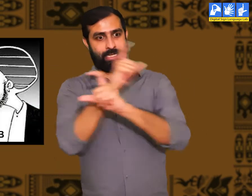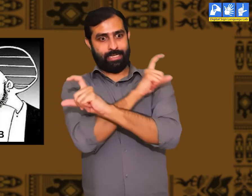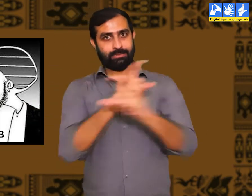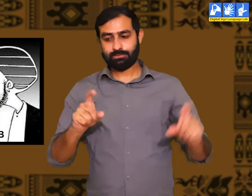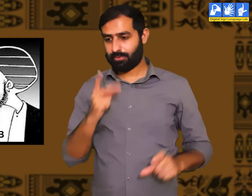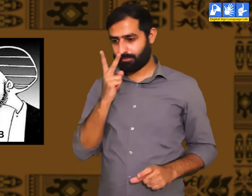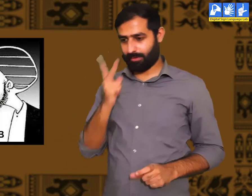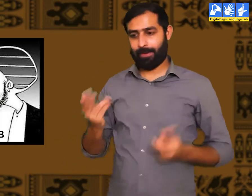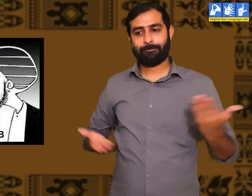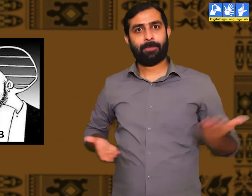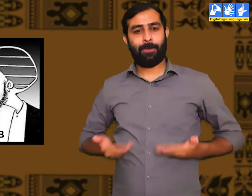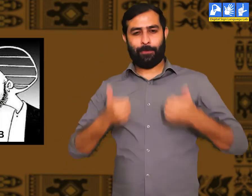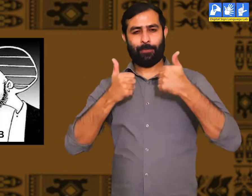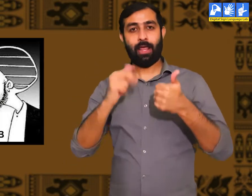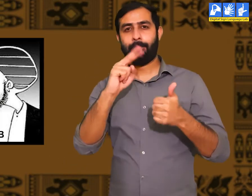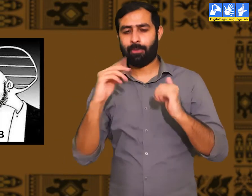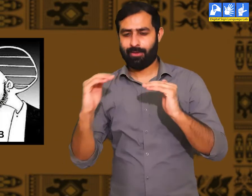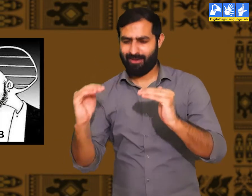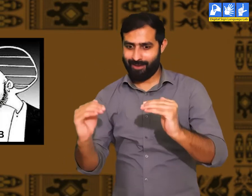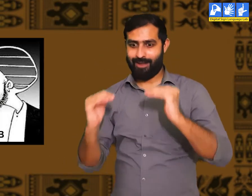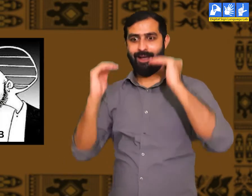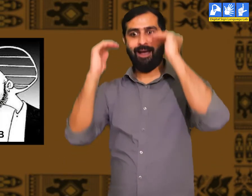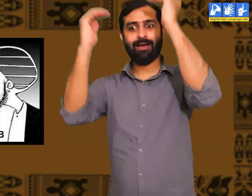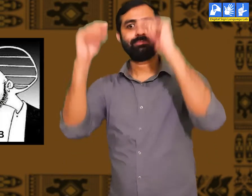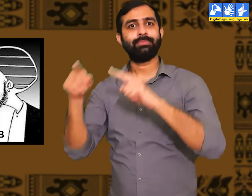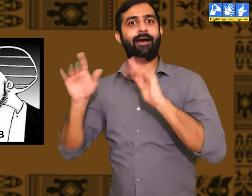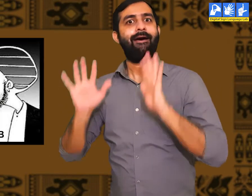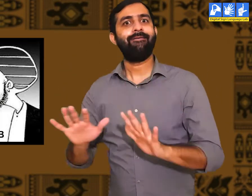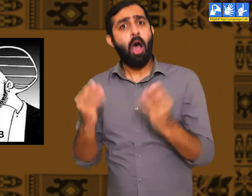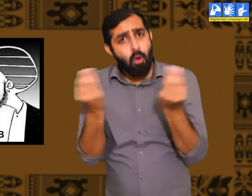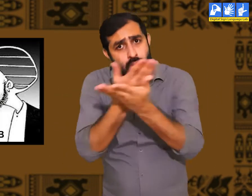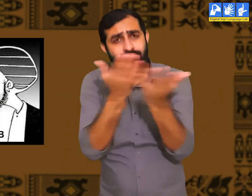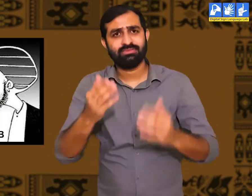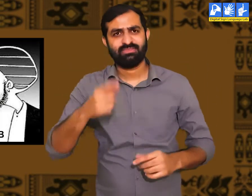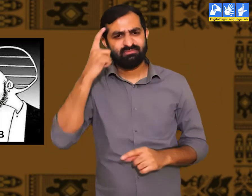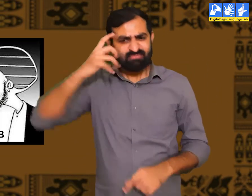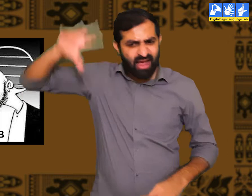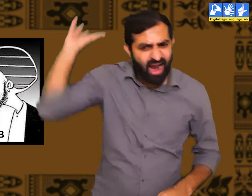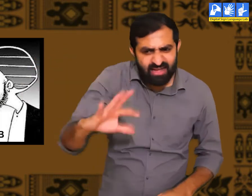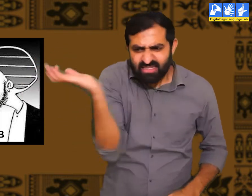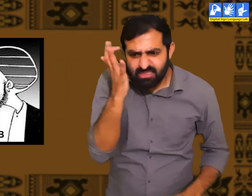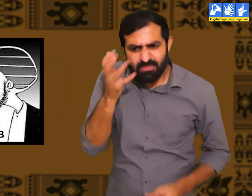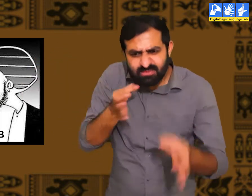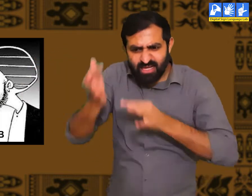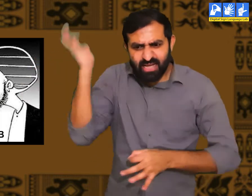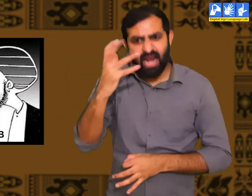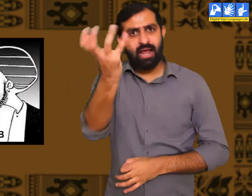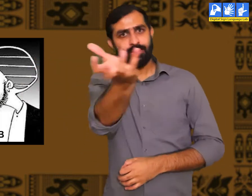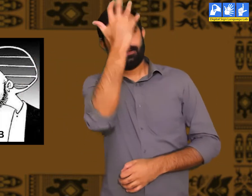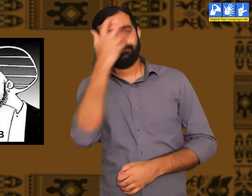उनका आचरण सही होने की वजह से वे सभ्य कहलाते हैं। ऐसे लोगों के साथ यदि कभी कठोर व्यवहार होता हैं